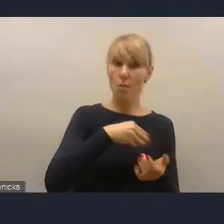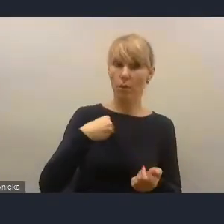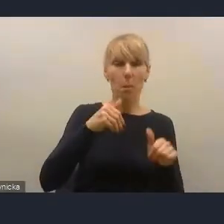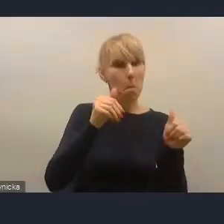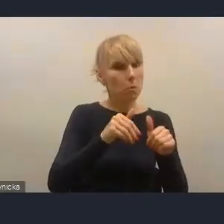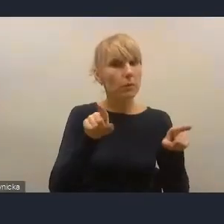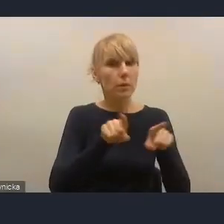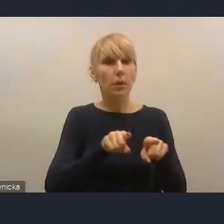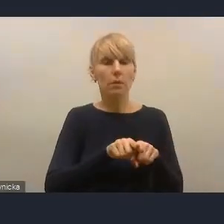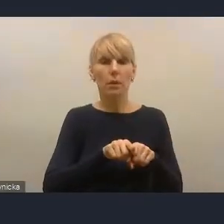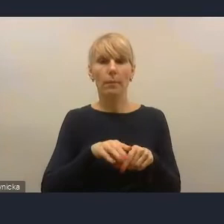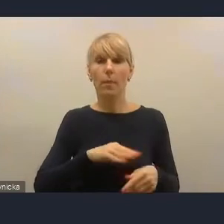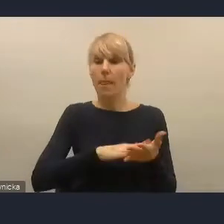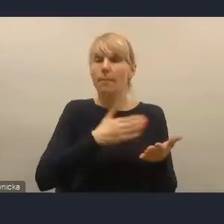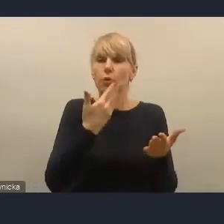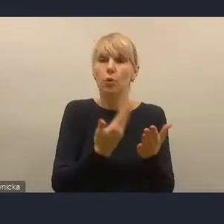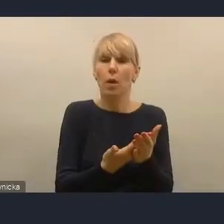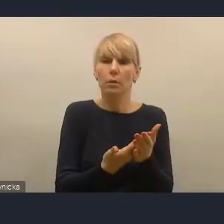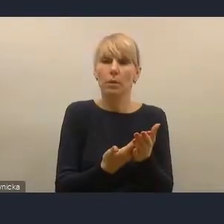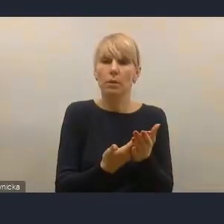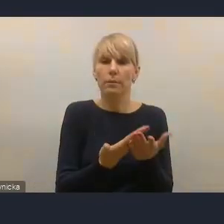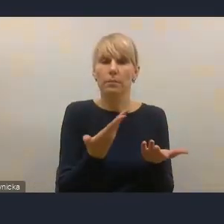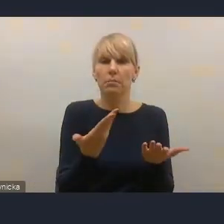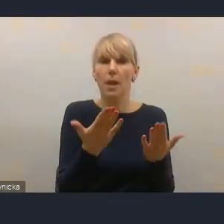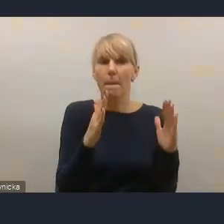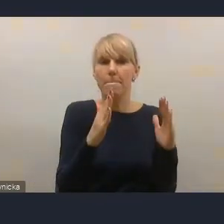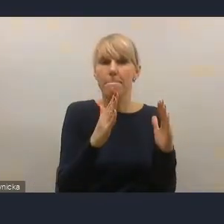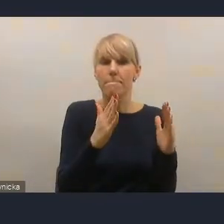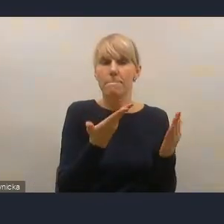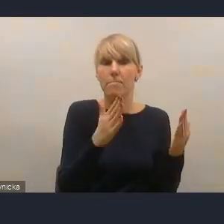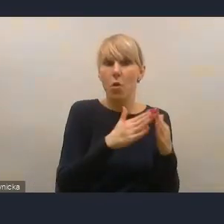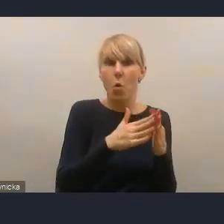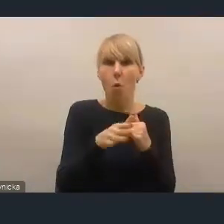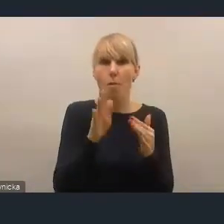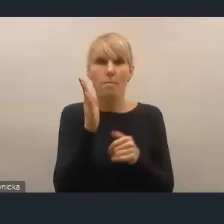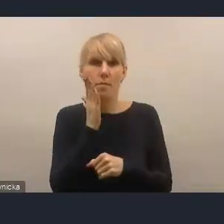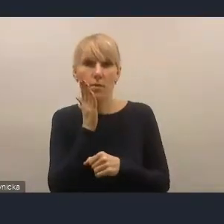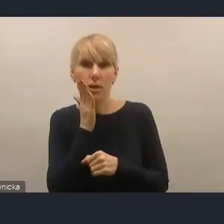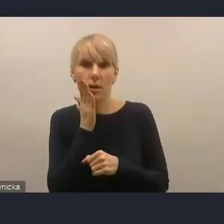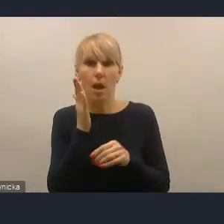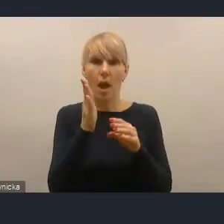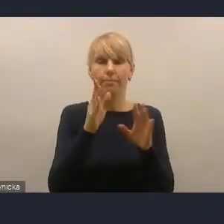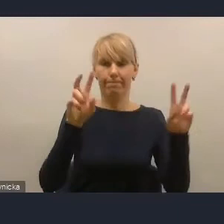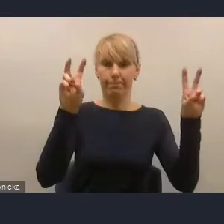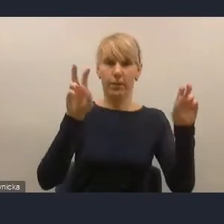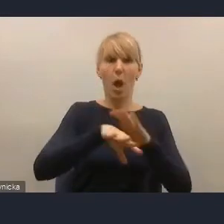Na przykład takie zjawisko, jak pojawiające się pustostany, co być może się już pojawi po okresie pandemii,